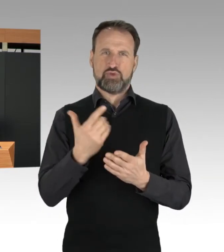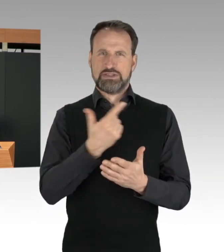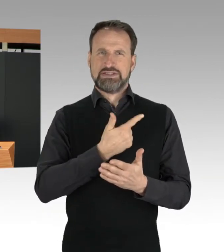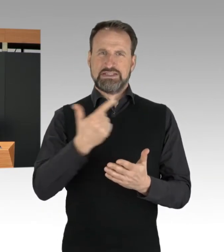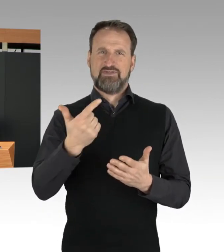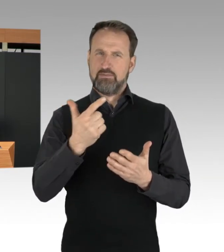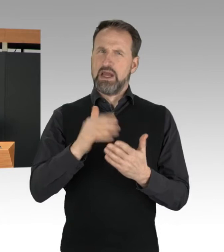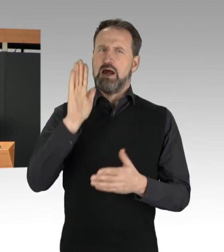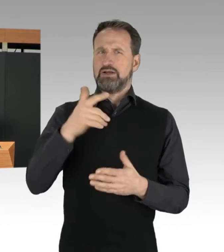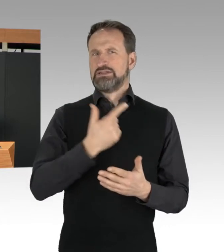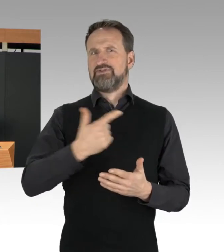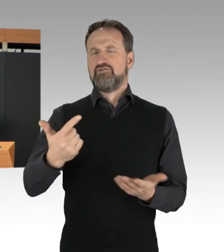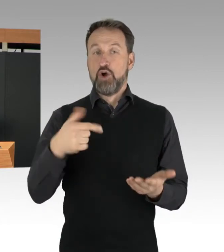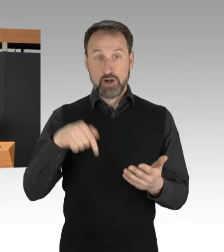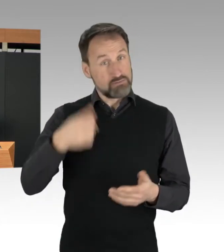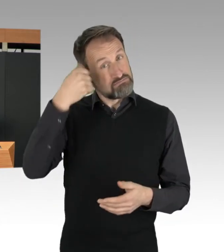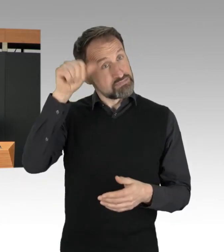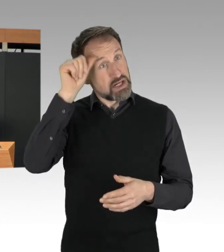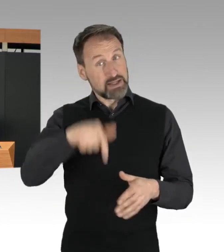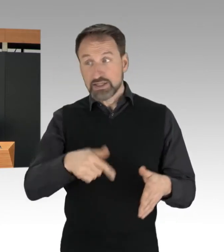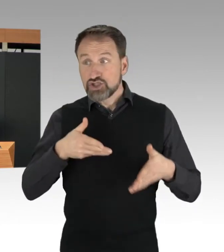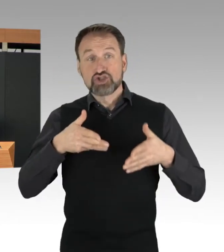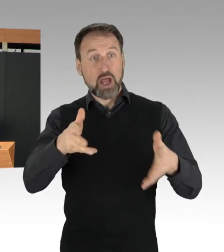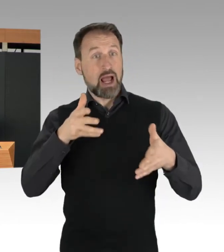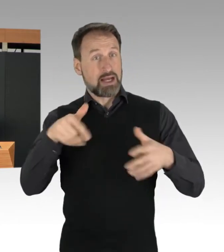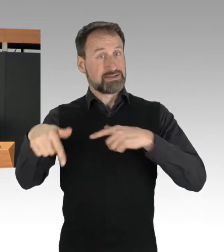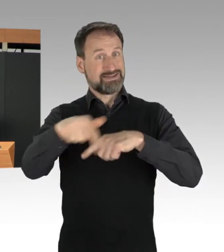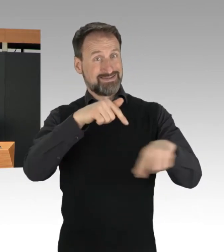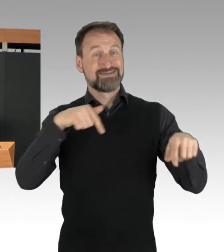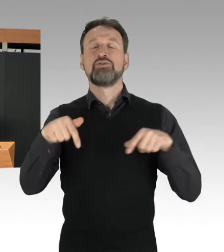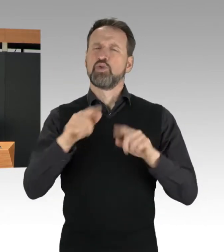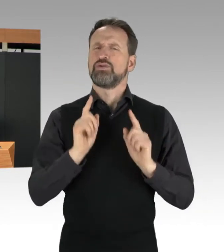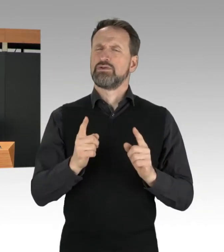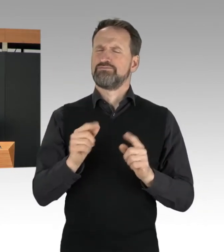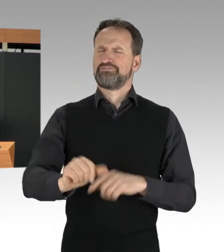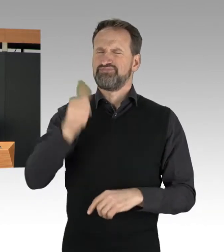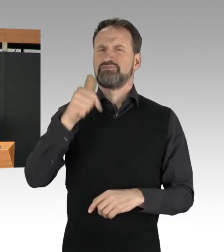auf den Straßen von Berlin, und insbesondere auf der Stadtautobahn